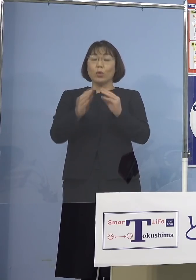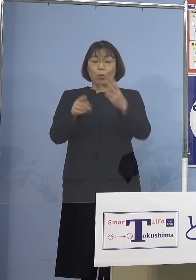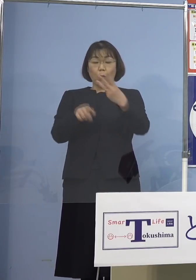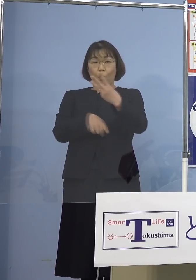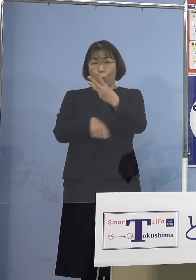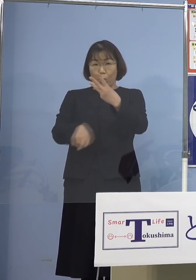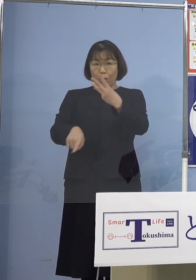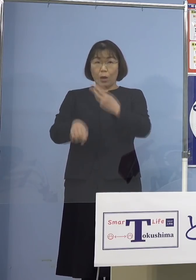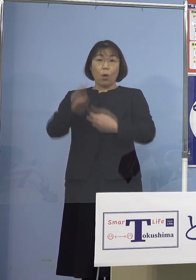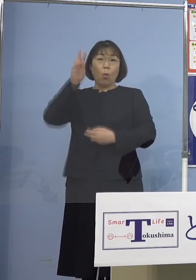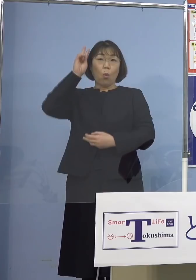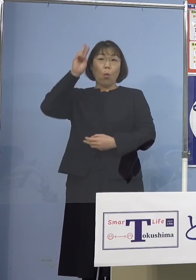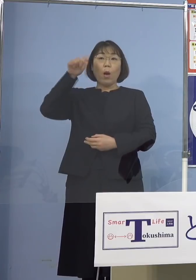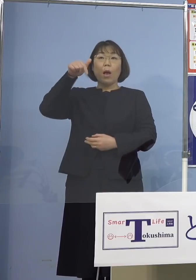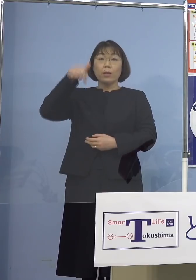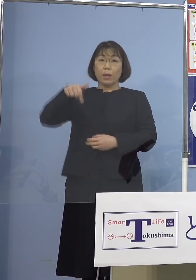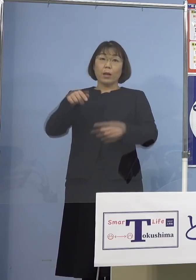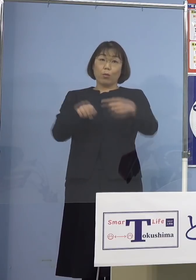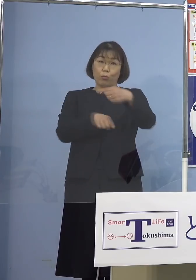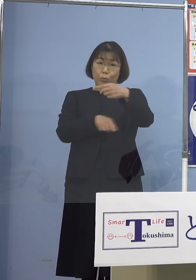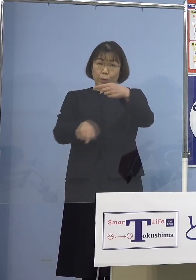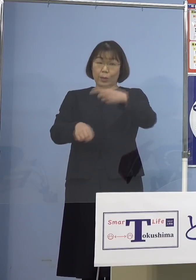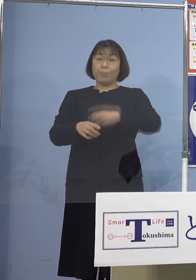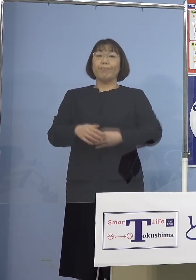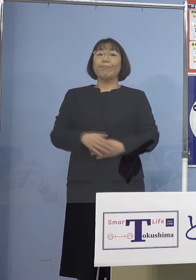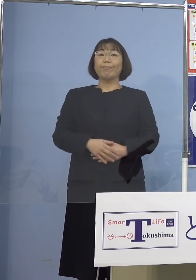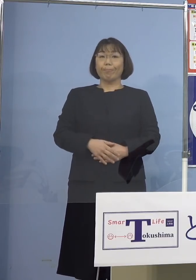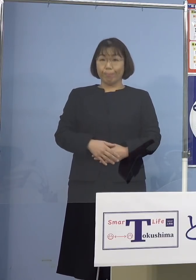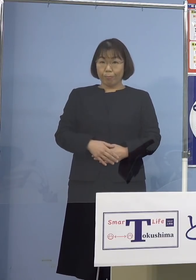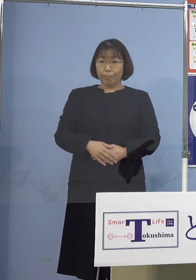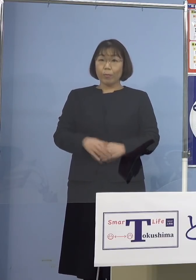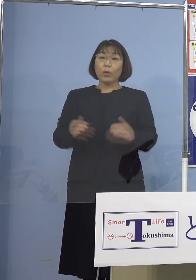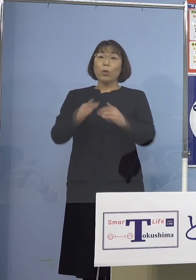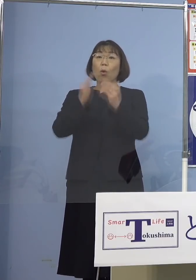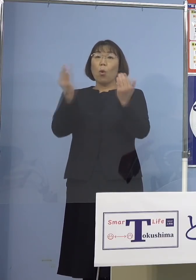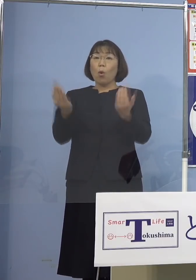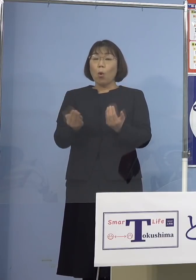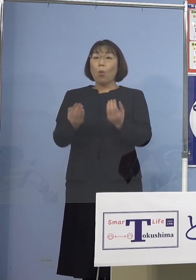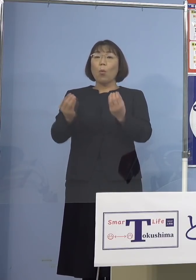大阪府1名となります また主な感染経路につきましては